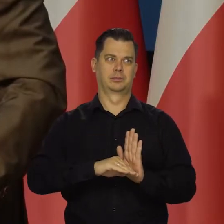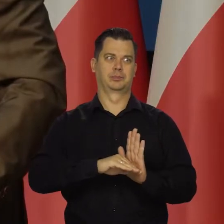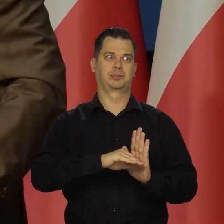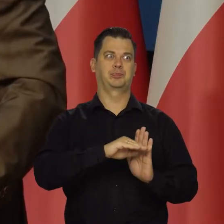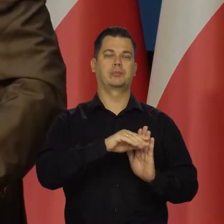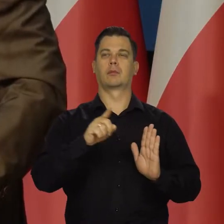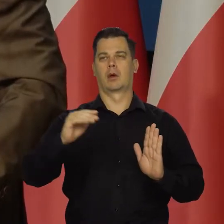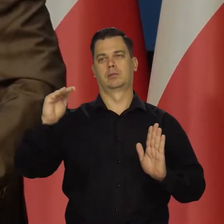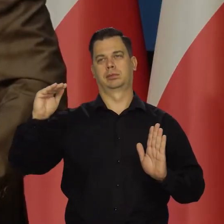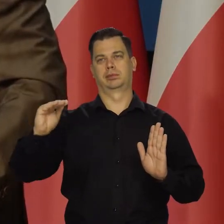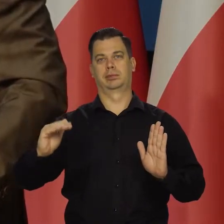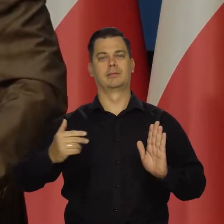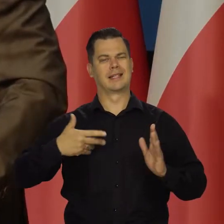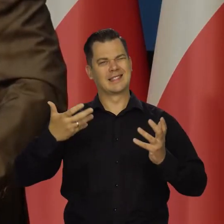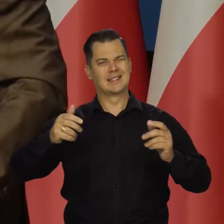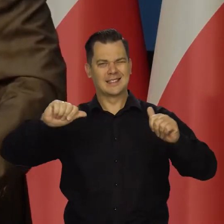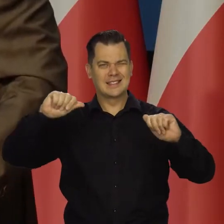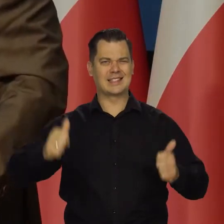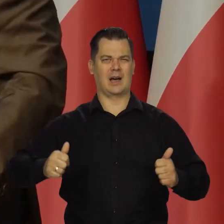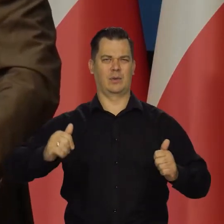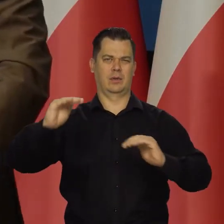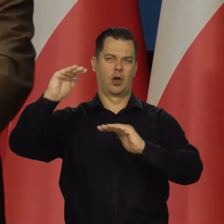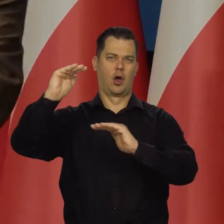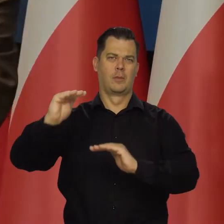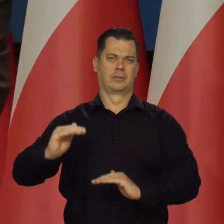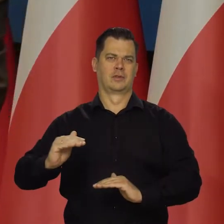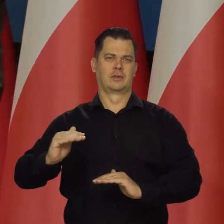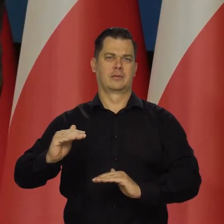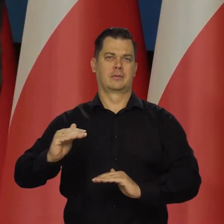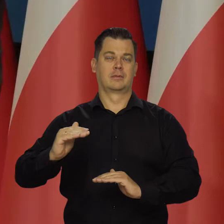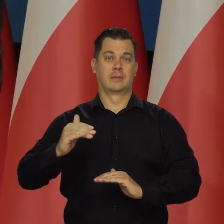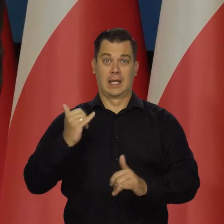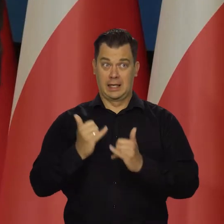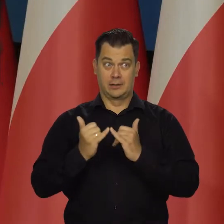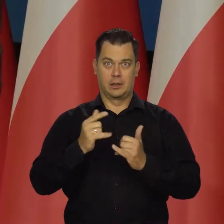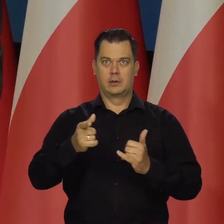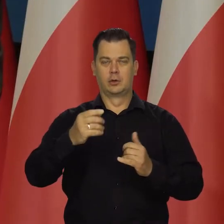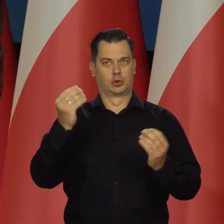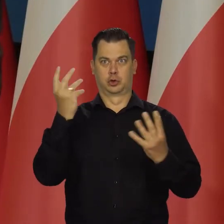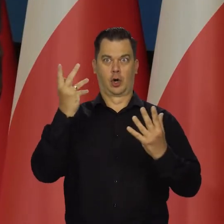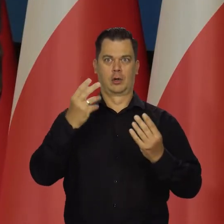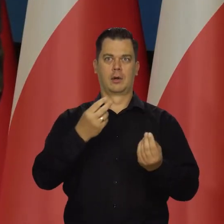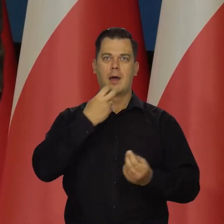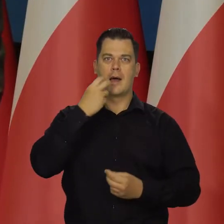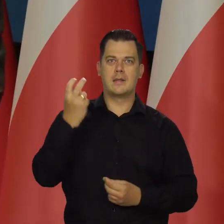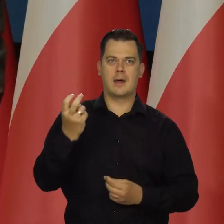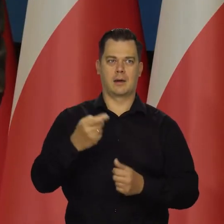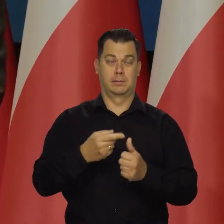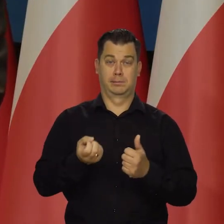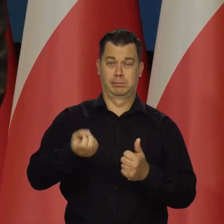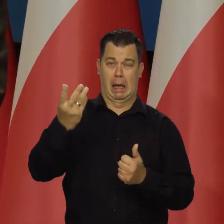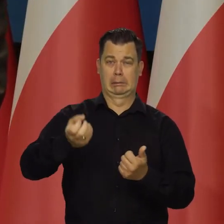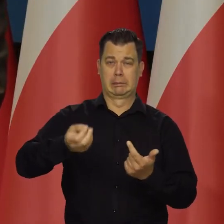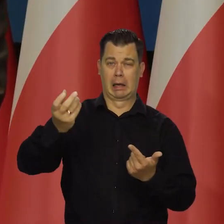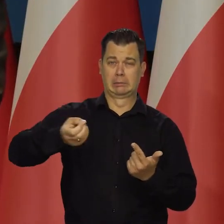Dążymy do trwałego obniżenia inflacji. Dlatego jak ustaną szoki zewnętrzne, energetyczne i żywnościowe.